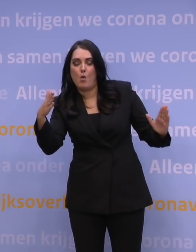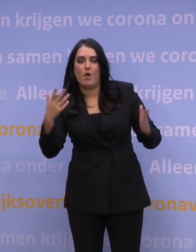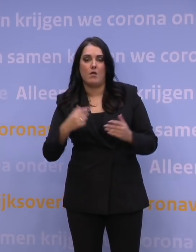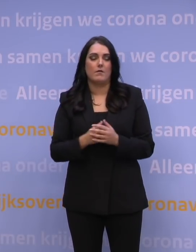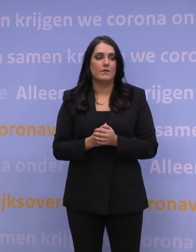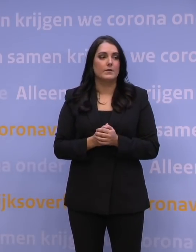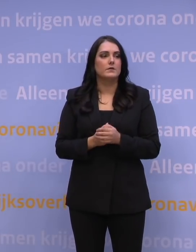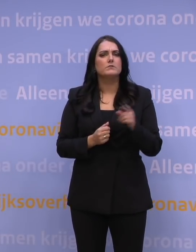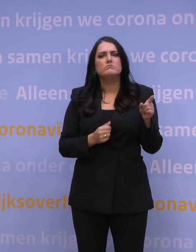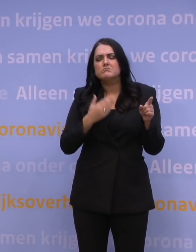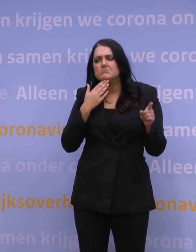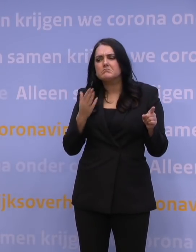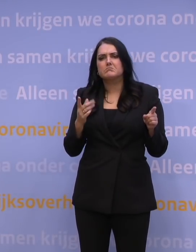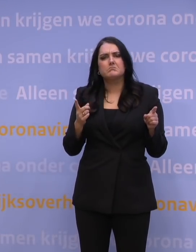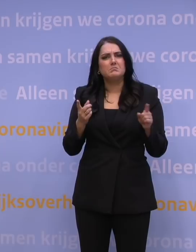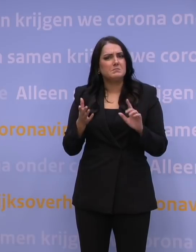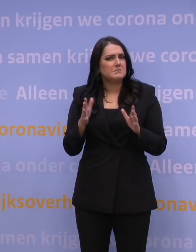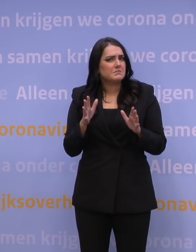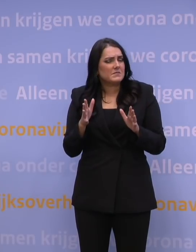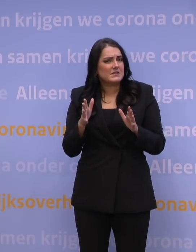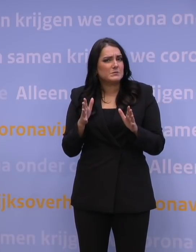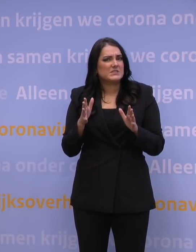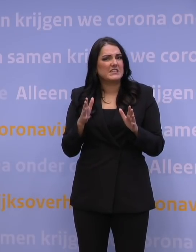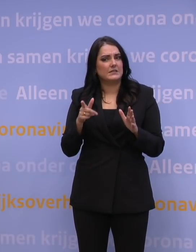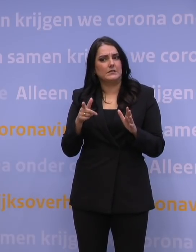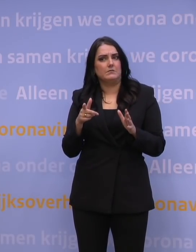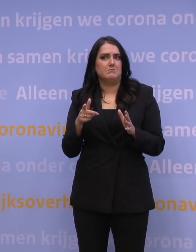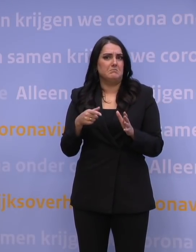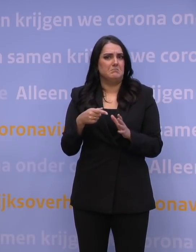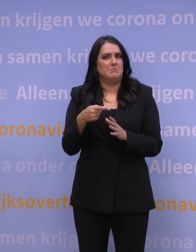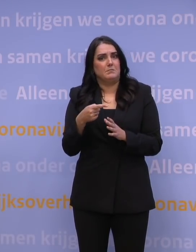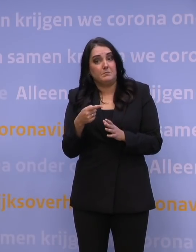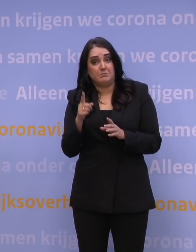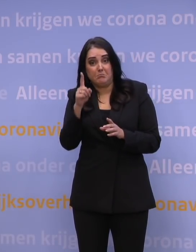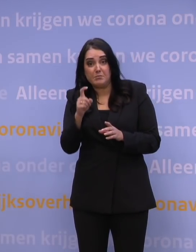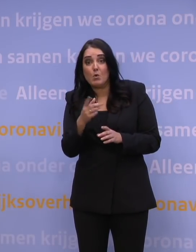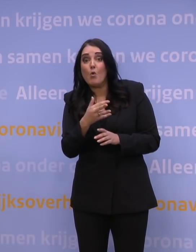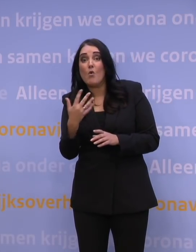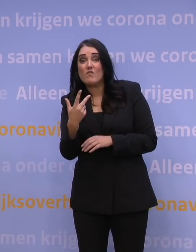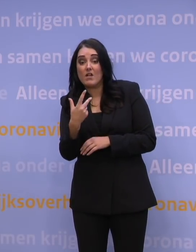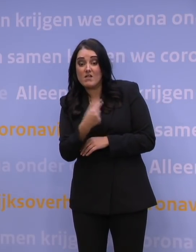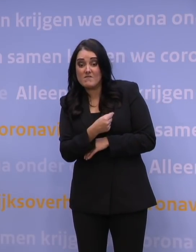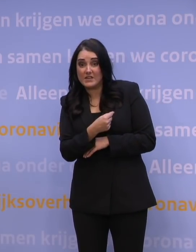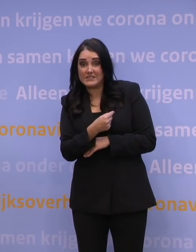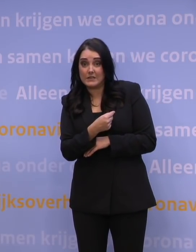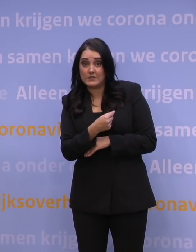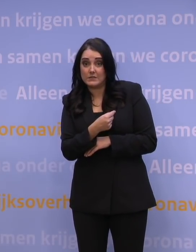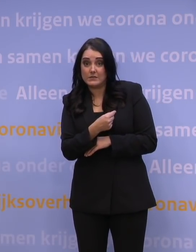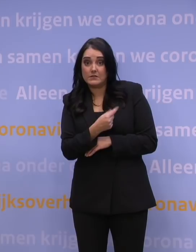Zou het niet kunnen zijn dat het voorhanden zijn van het aantal vaccins... eigenlijk een obstakel is?